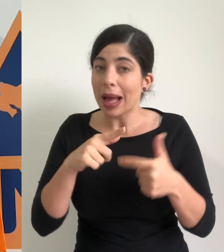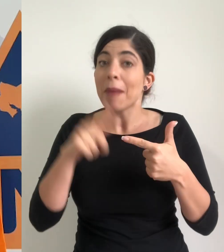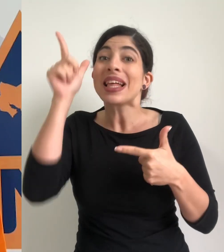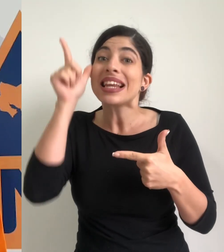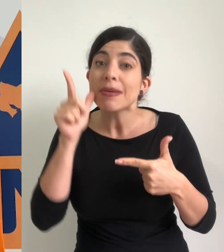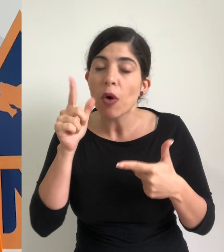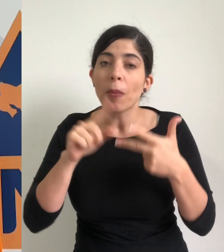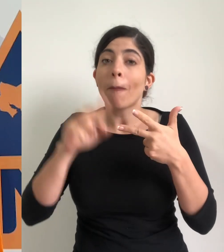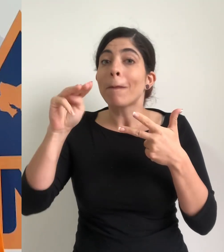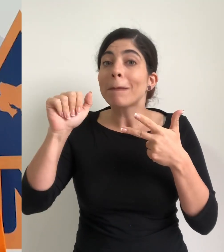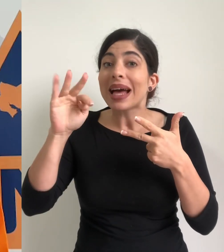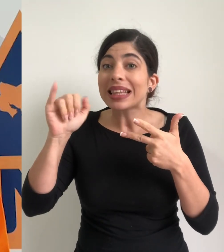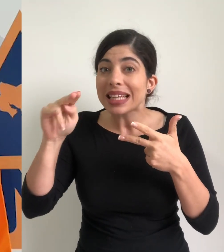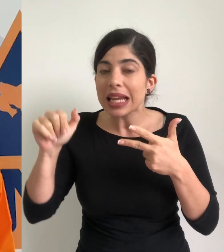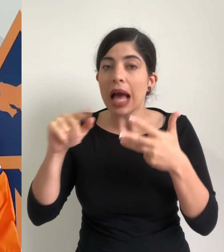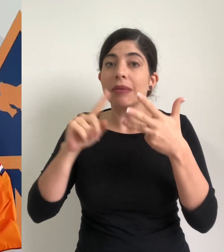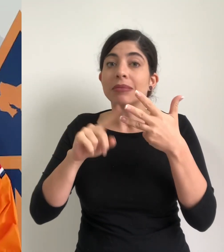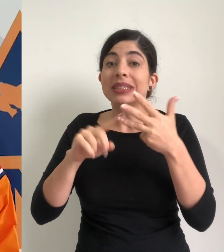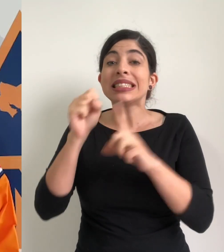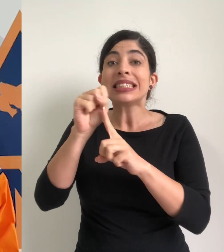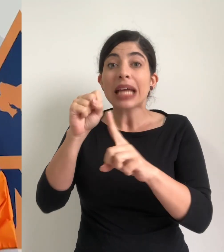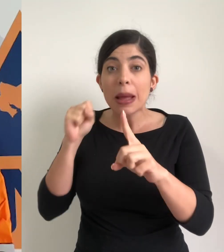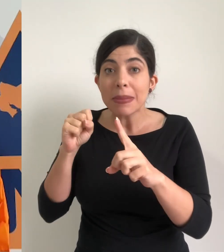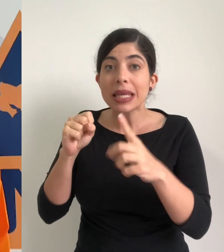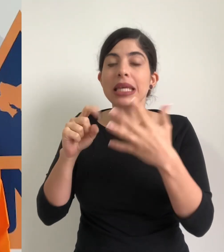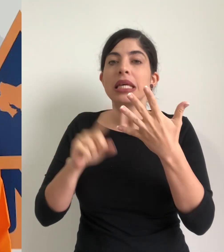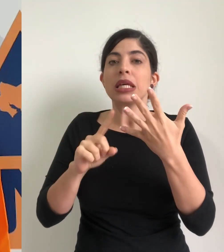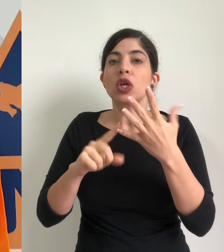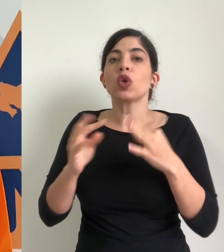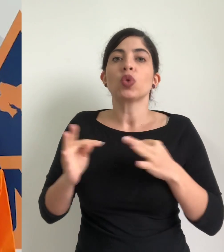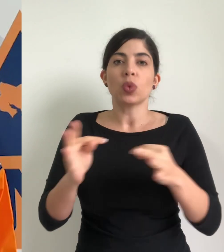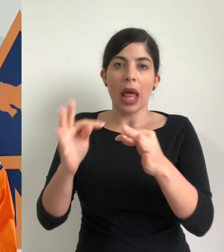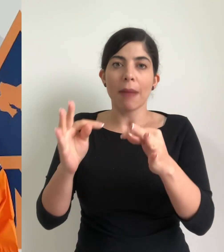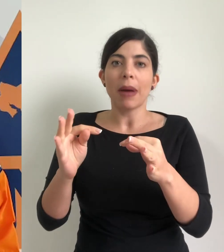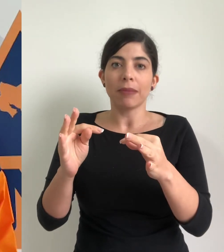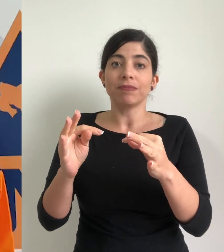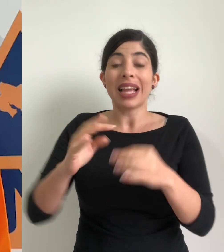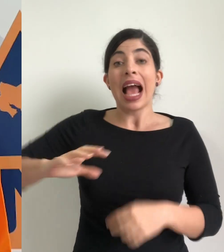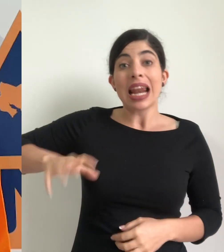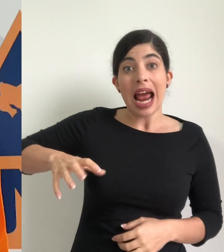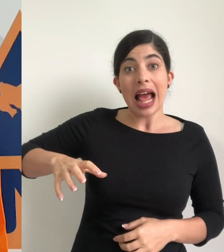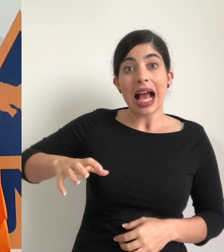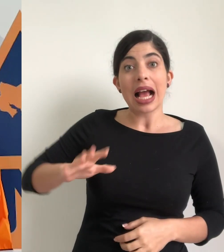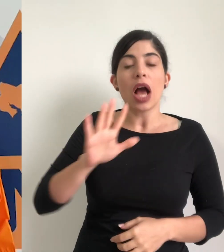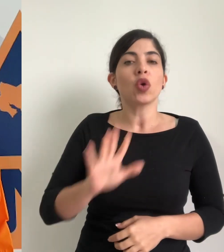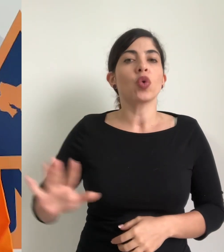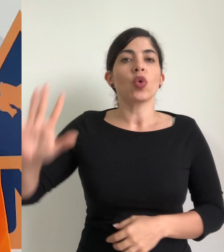Limón, Matina, Sarapiquí y Turrialba mantener el estado de alerta naranja para el resto de cantones